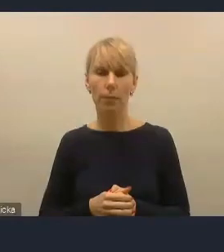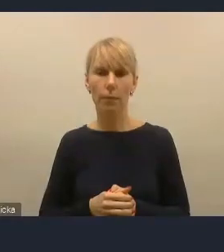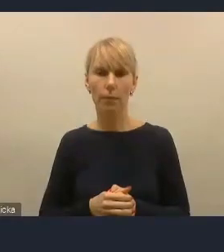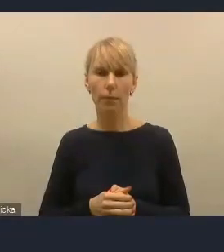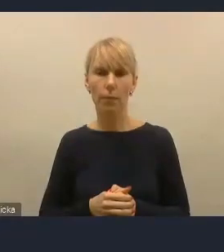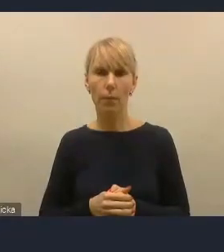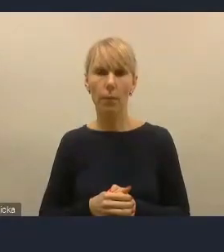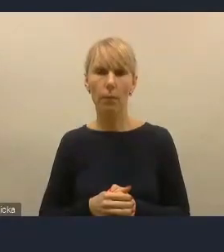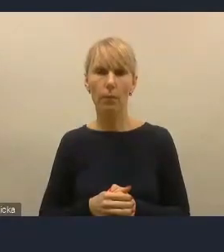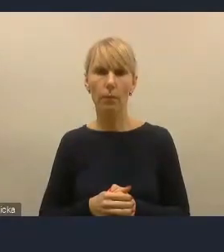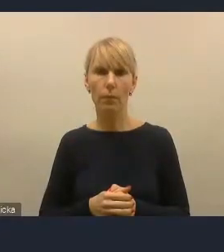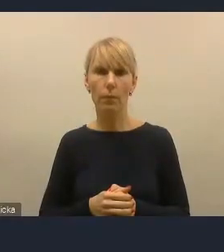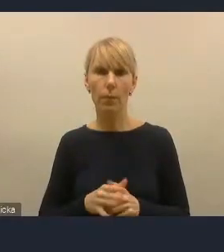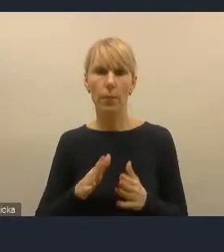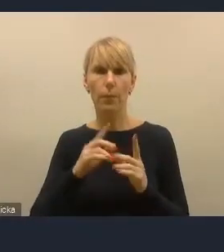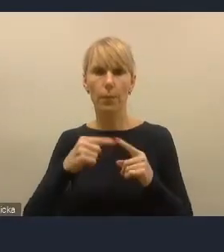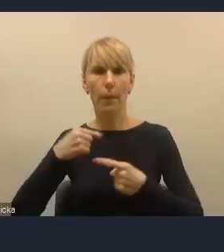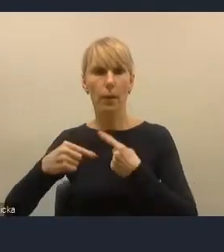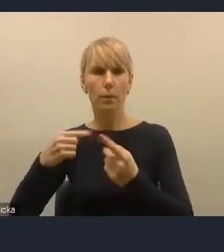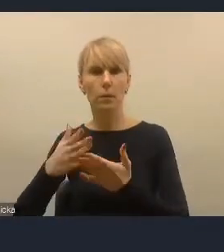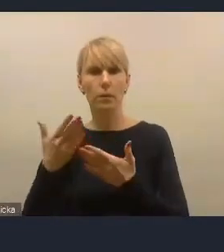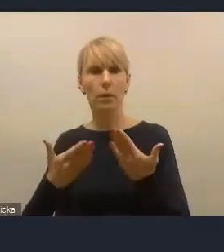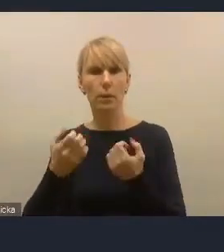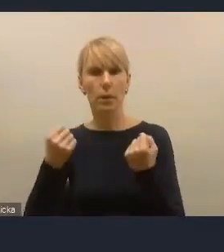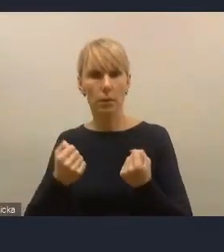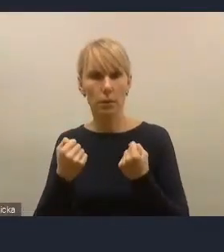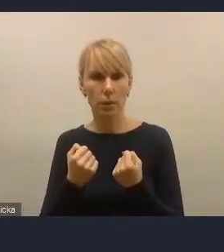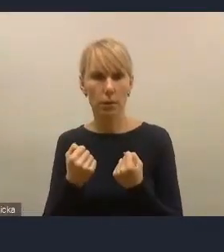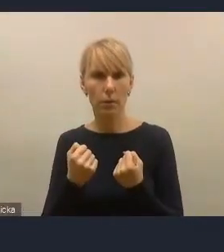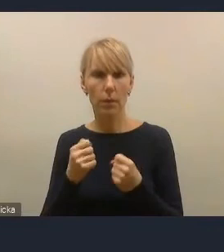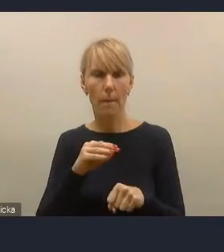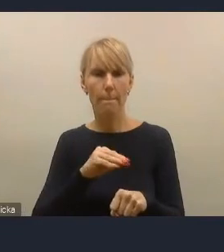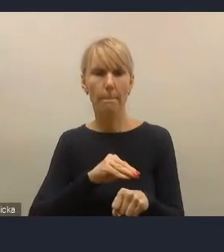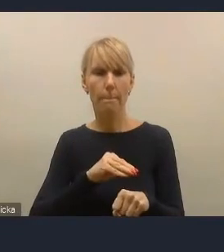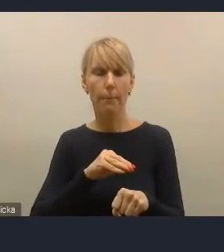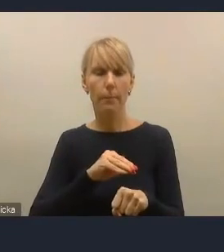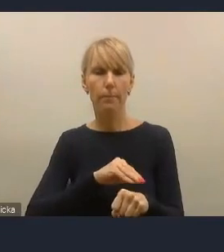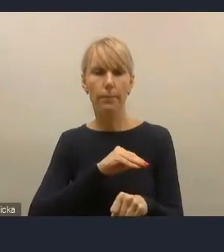właśnie poprzez procesy, mechanizmy i narzędzia partycypacji